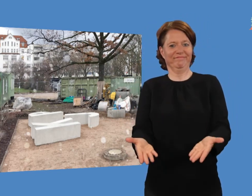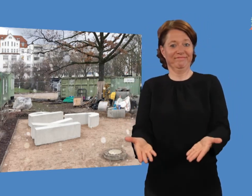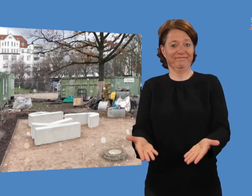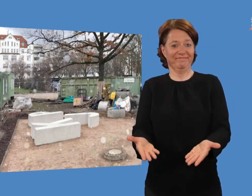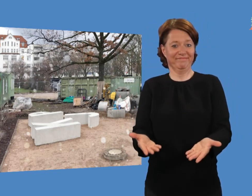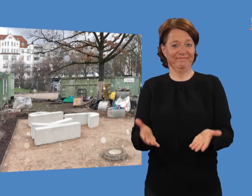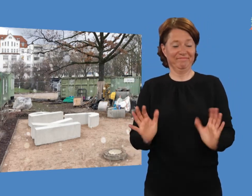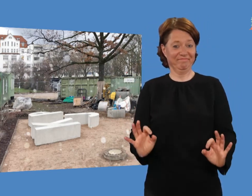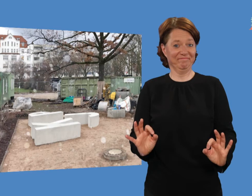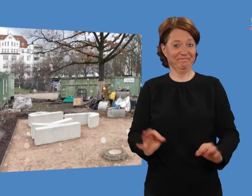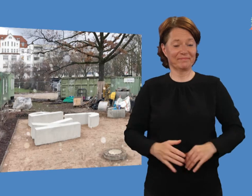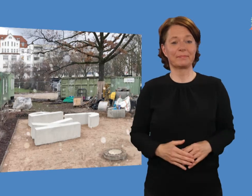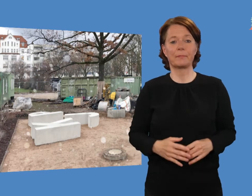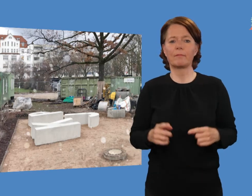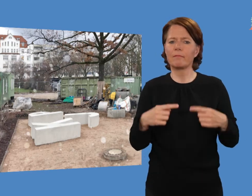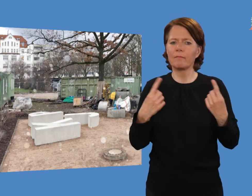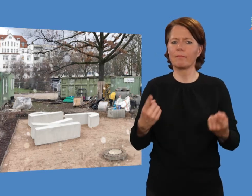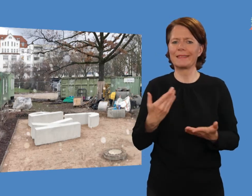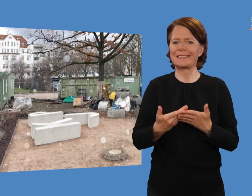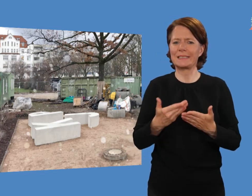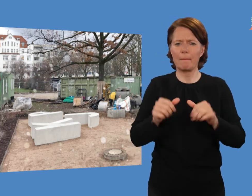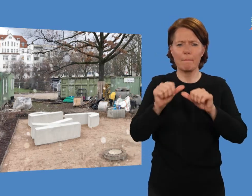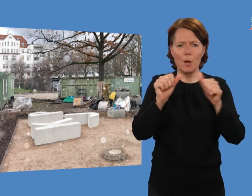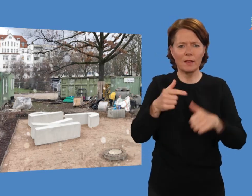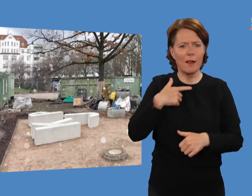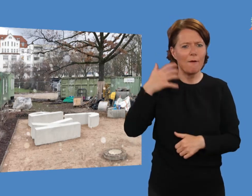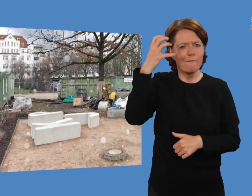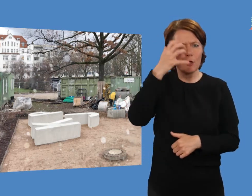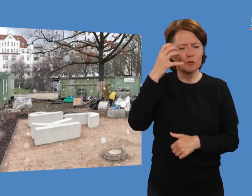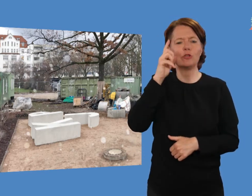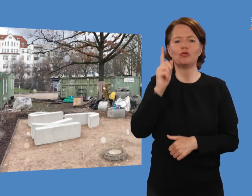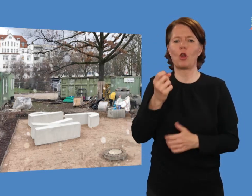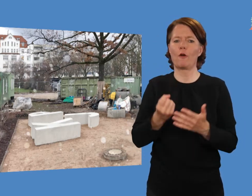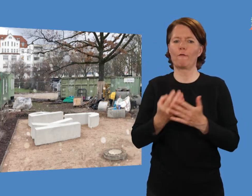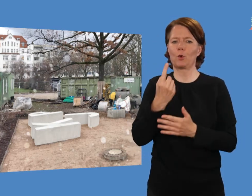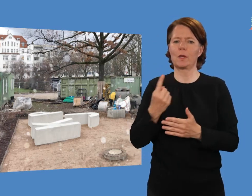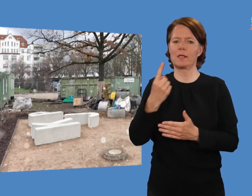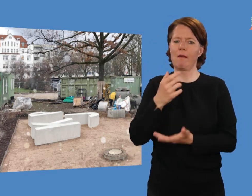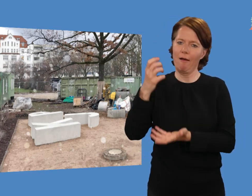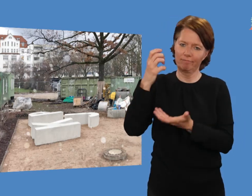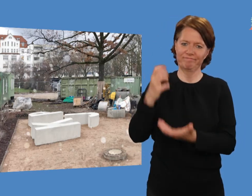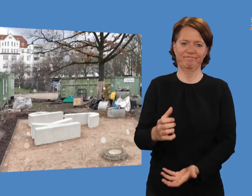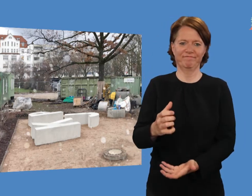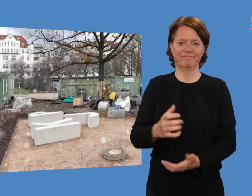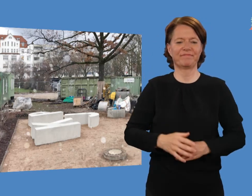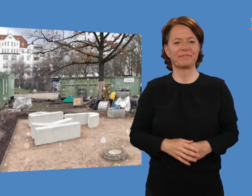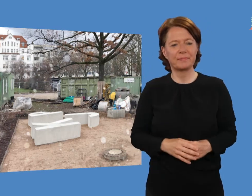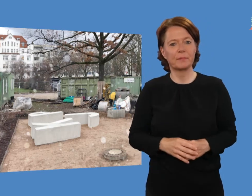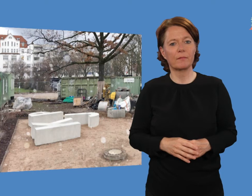Unser gewünschtes Modell sollte bis Frühling installiert sein.